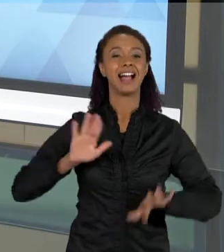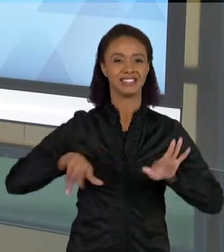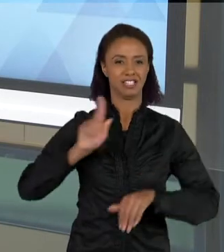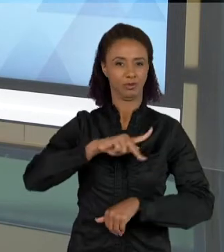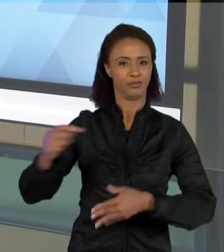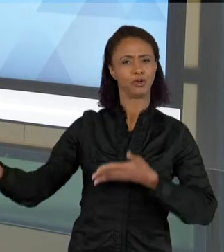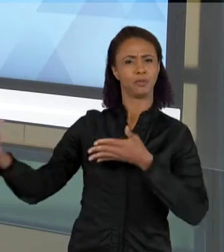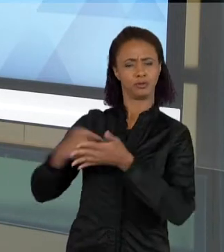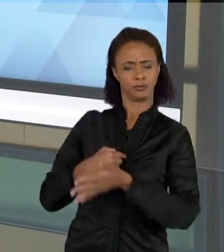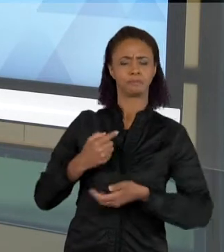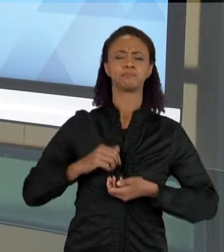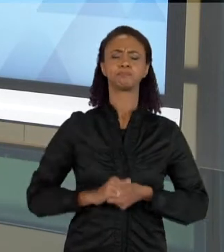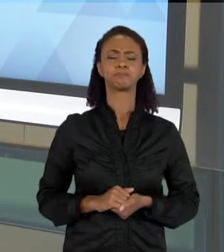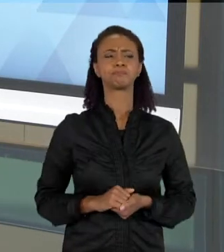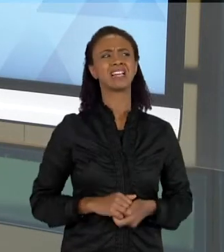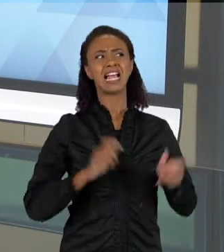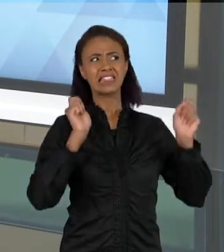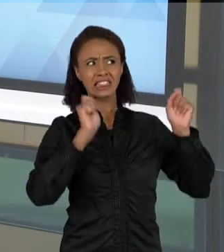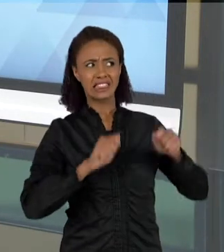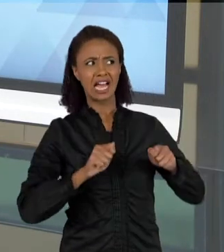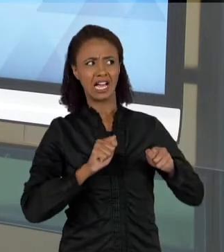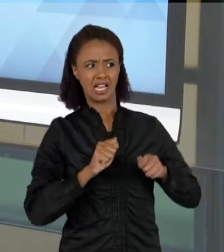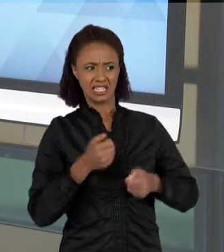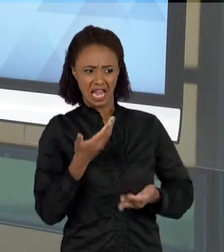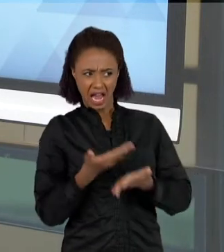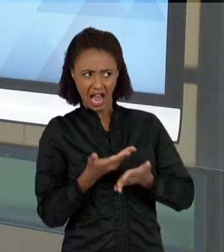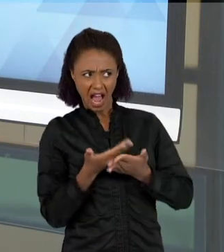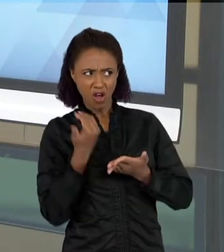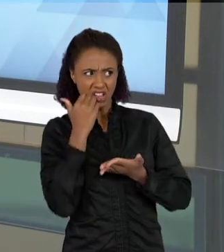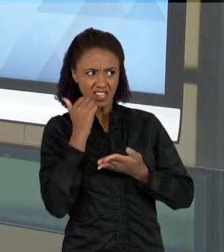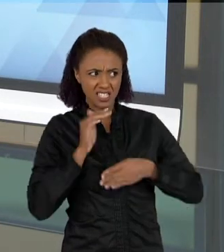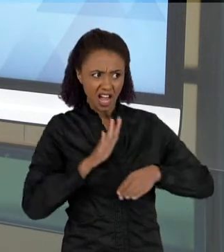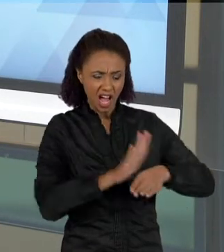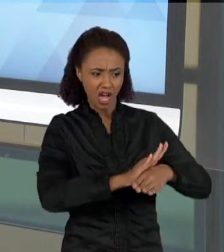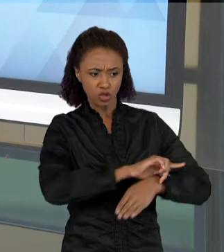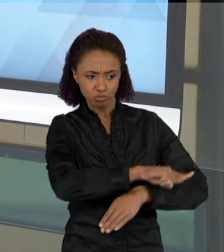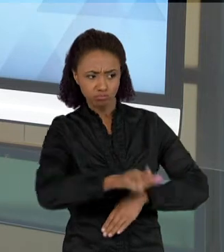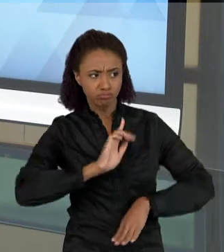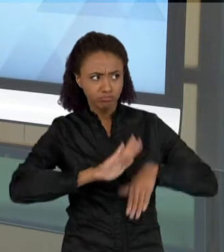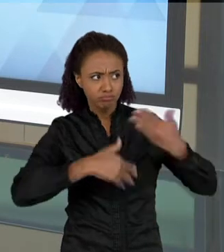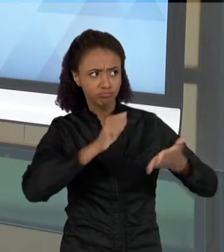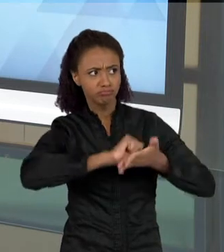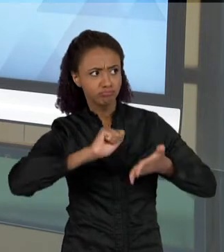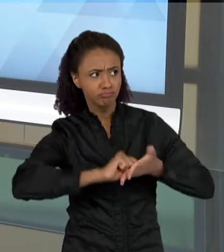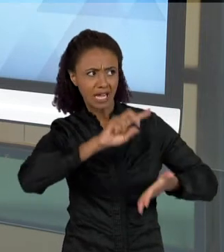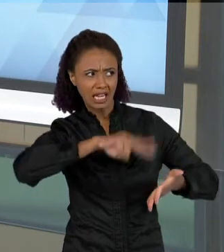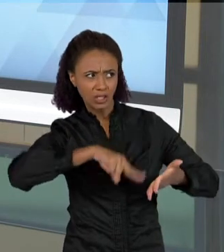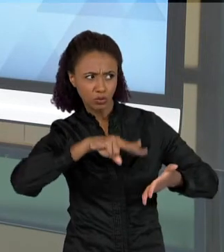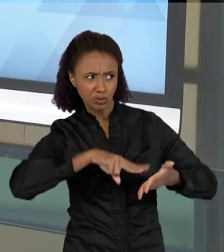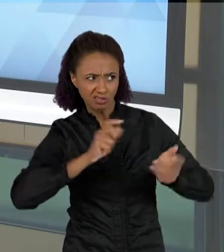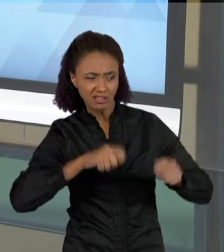"SERÁ QUE É POSSÍVEL DESENVOLVER FALA E LEITURA EM AULAS DE CIÊNCIAS?" E POR QUE QUE FAZEM ESSA PERGUNTA? PORQUE MUITAS